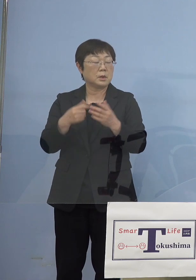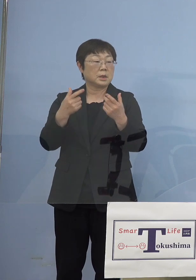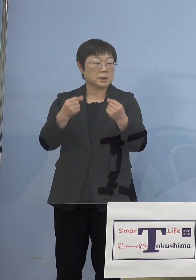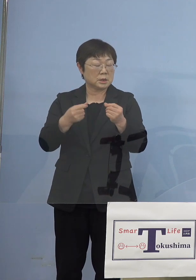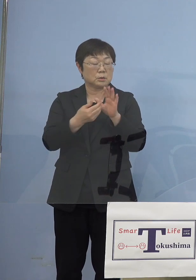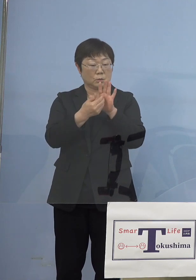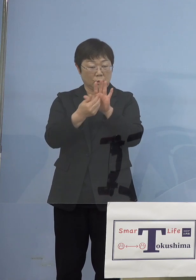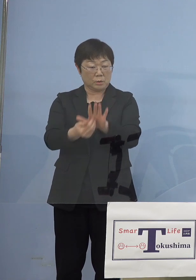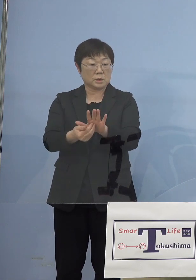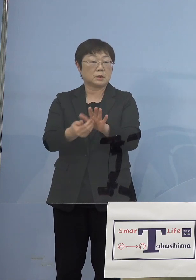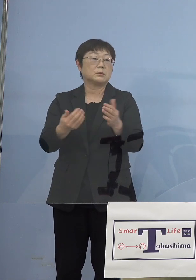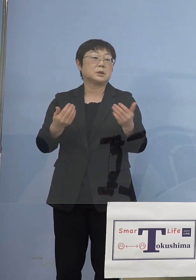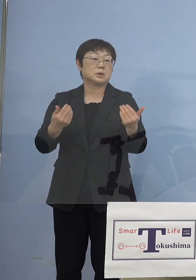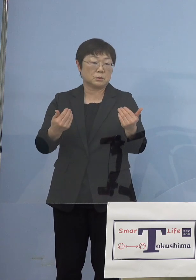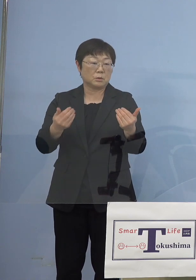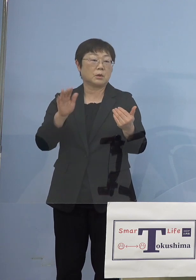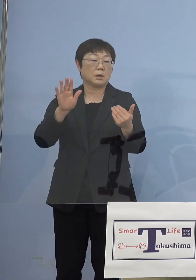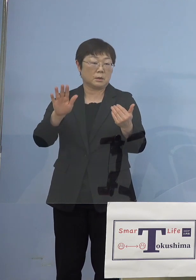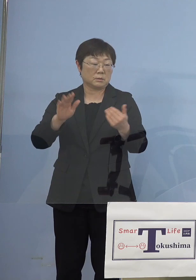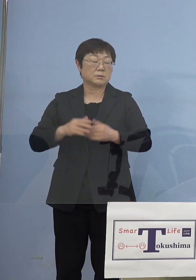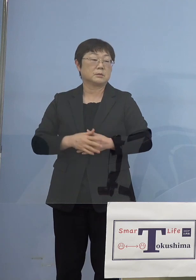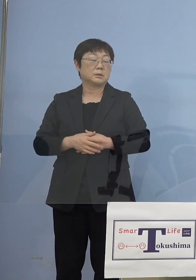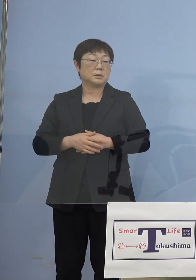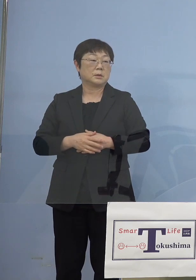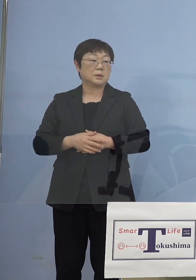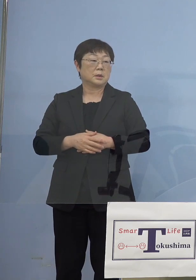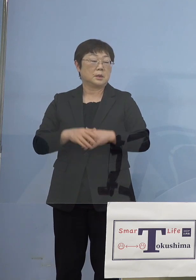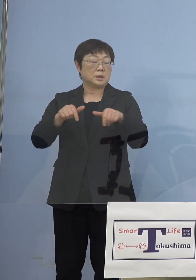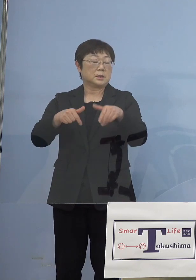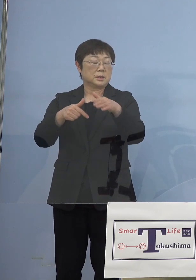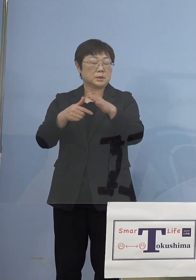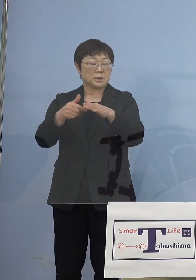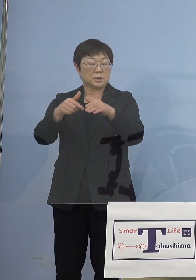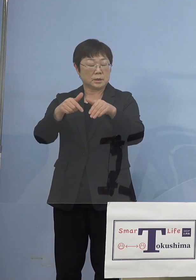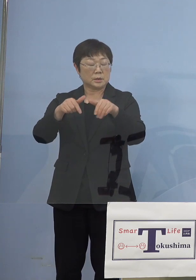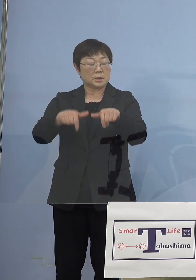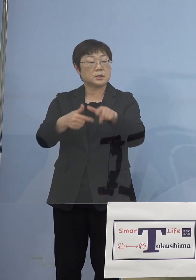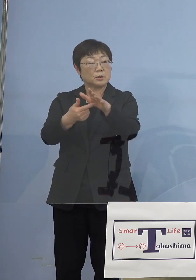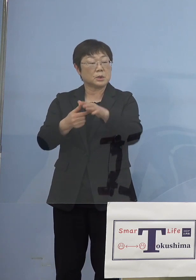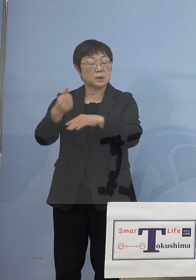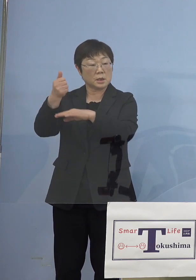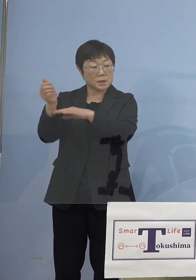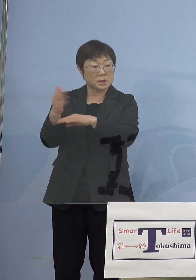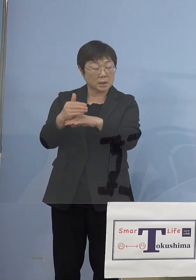いかないといけないのかな 西村大臣からも今回「まん延防止等重点措置」